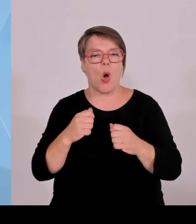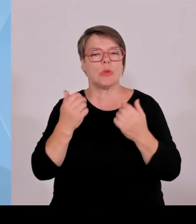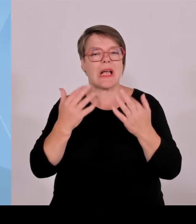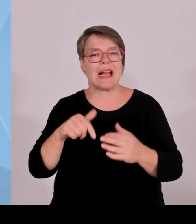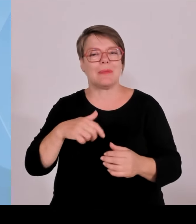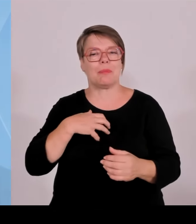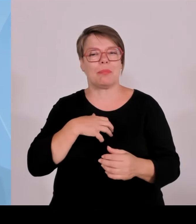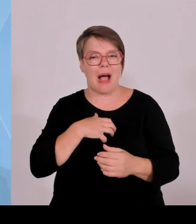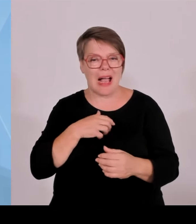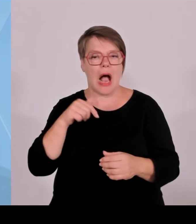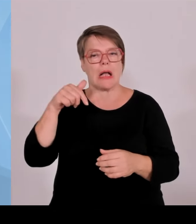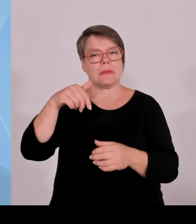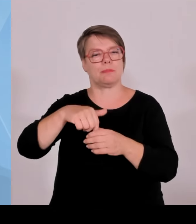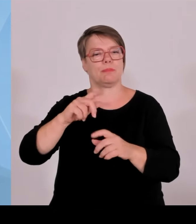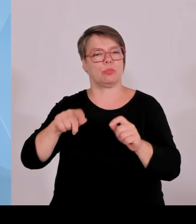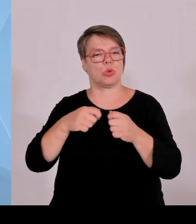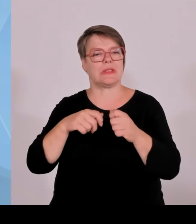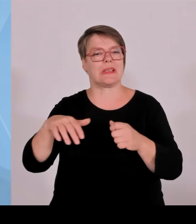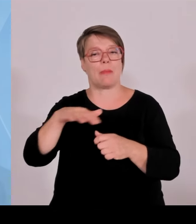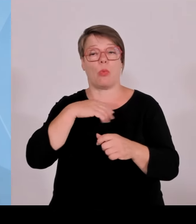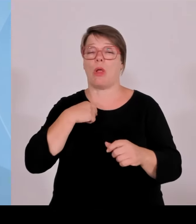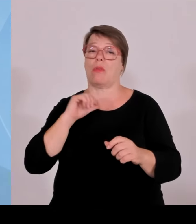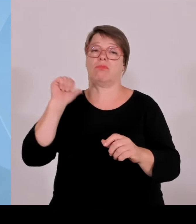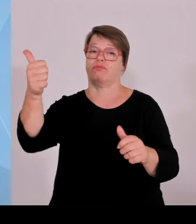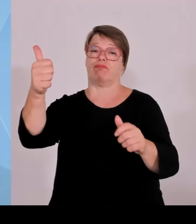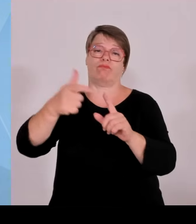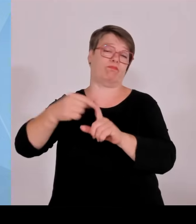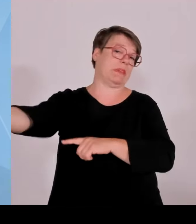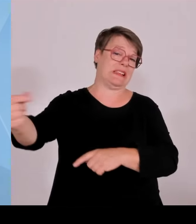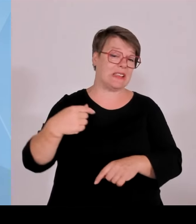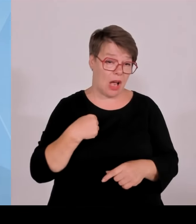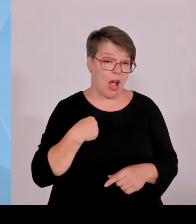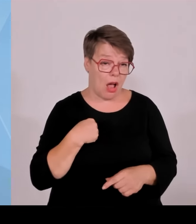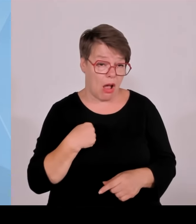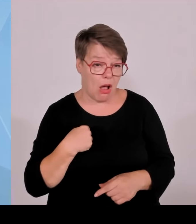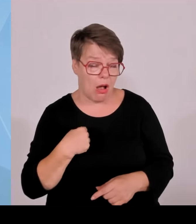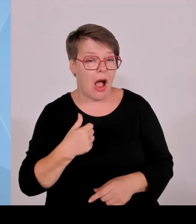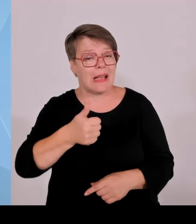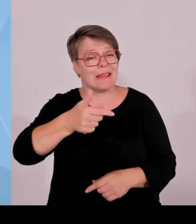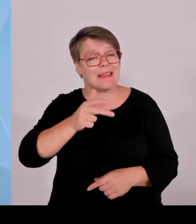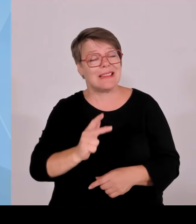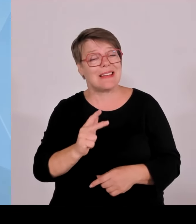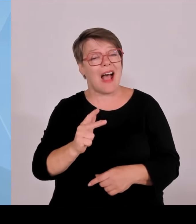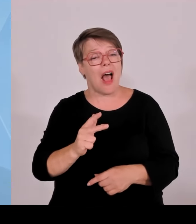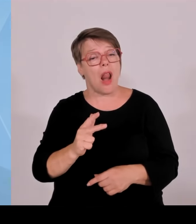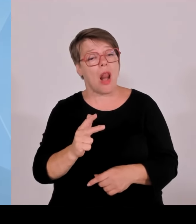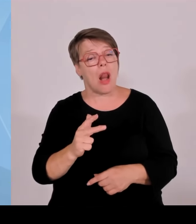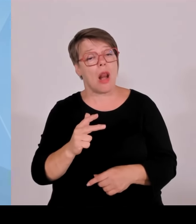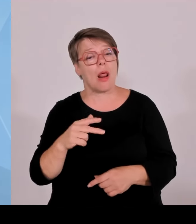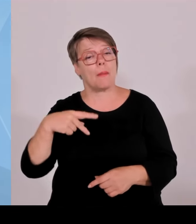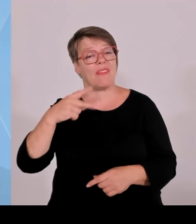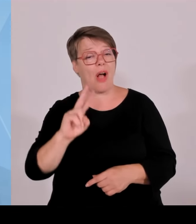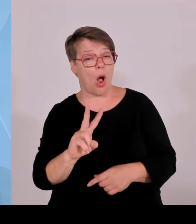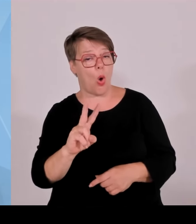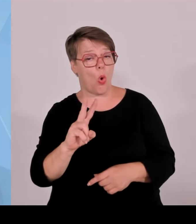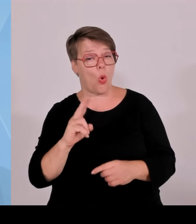Also wir werden da mit in den nächsten Jahren einen nennenswerten Beitrag liefern. Aber Sie wissen, ein Windrad ist eben nicht in vier Monaten in die